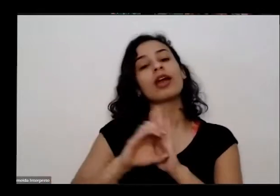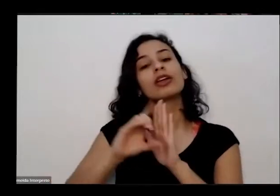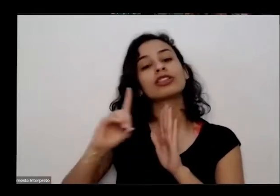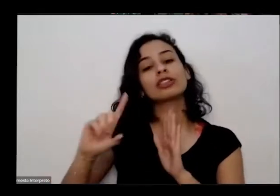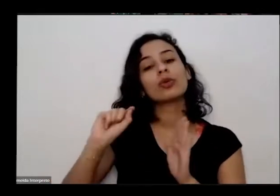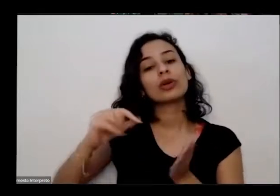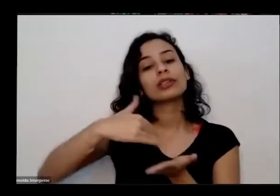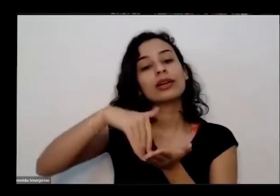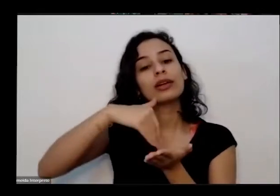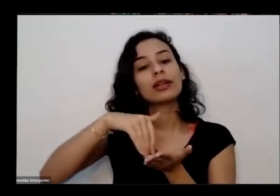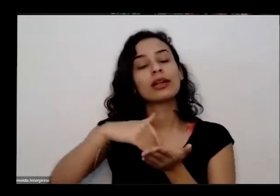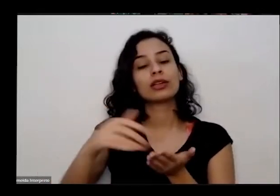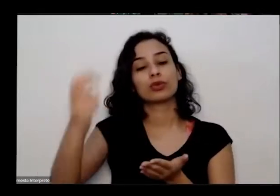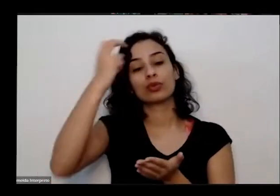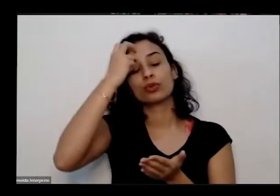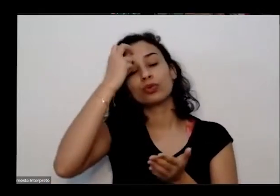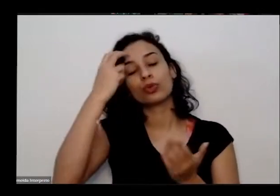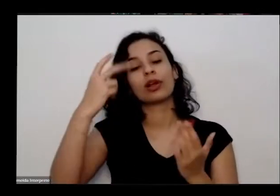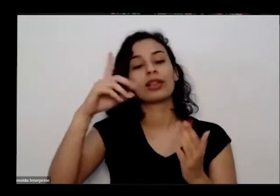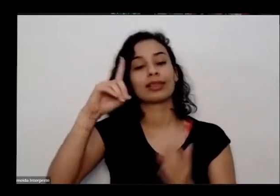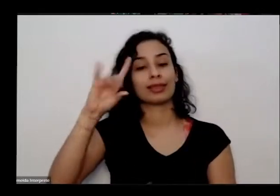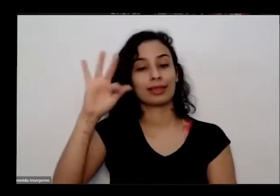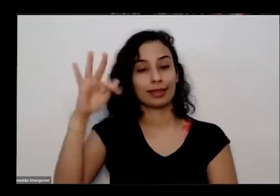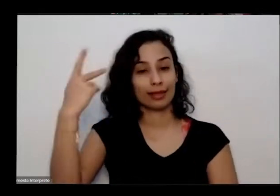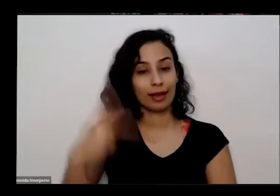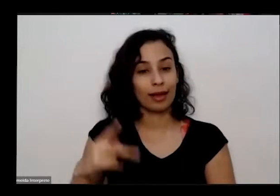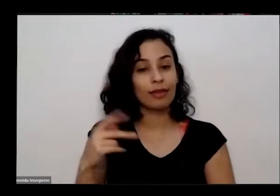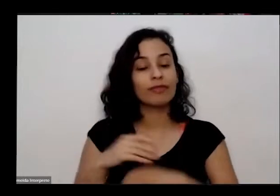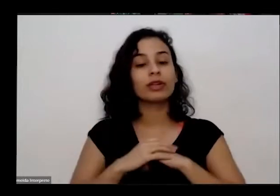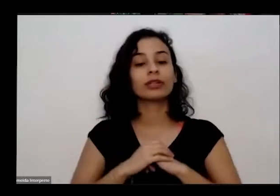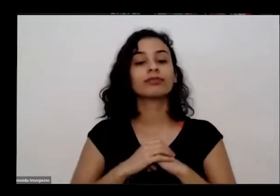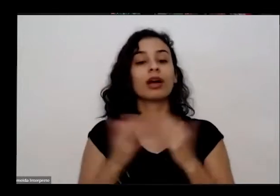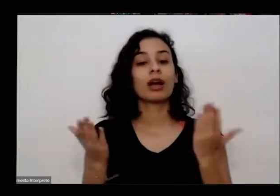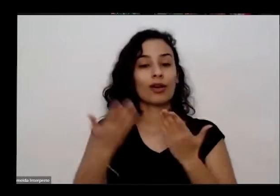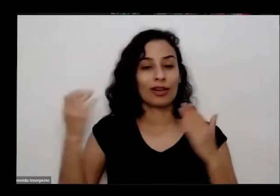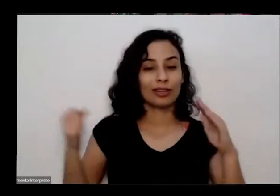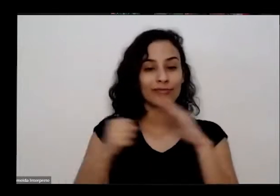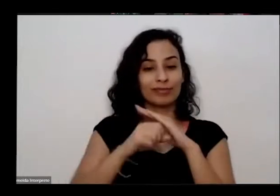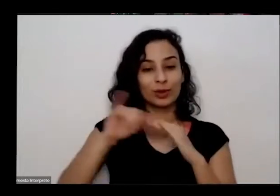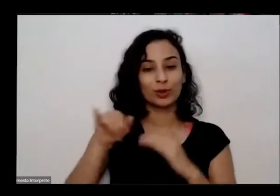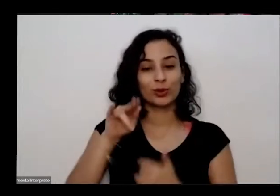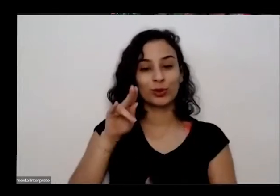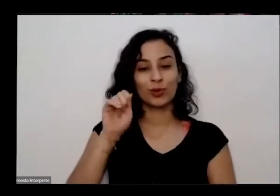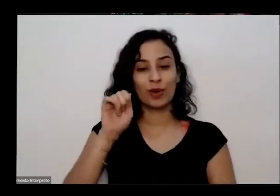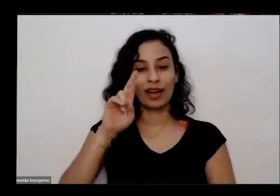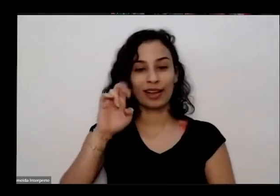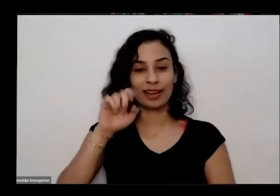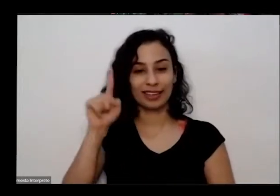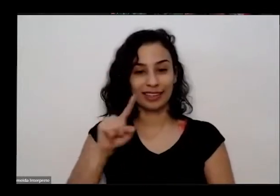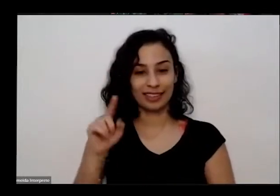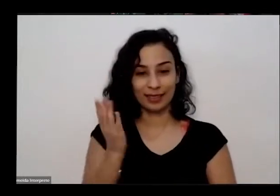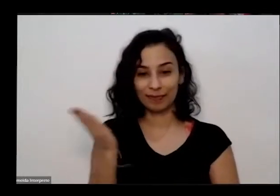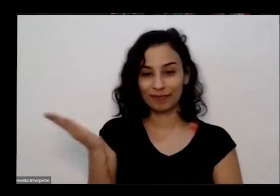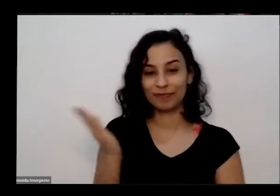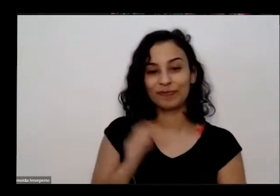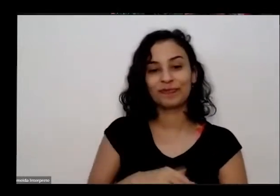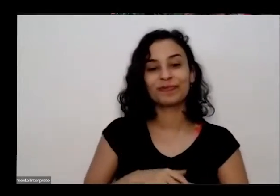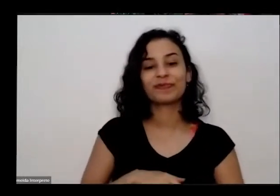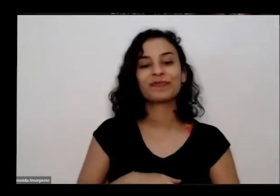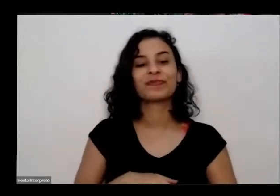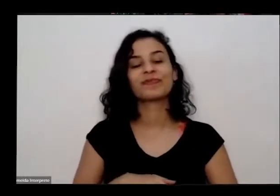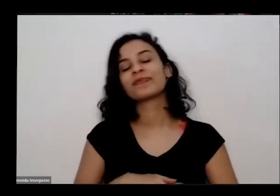do governo do Distrito Federal passa a palavra para o nosso convidado Juarez oficina presente